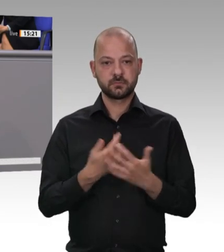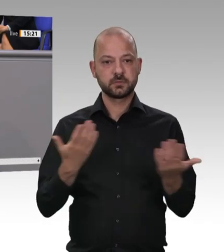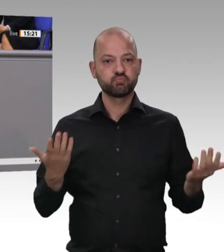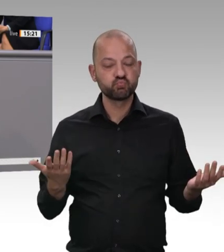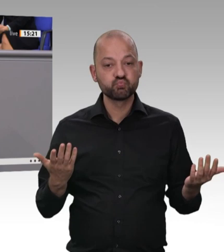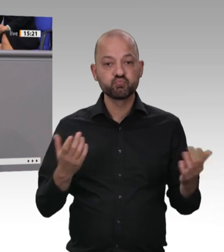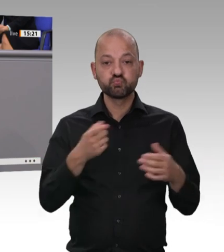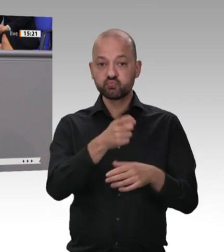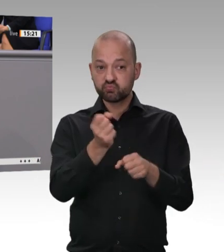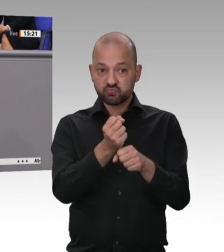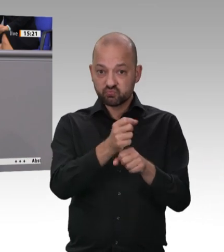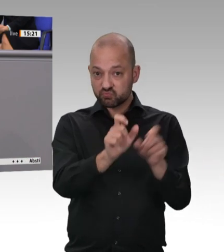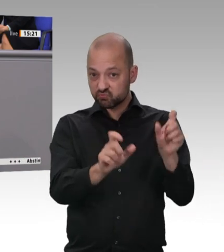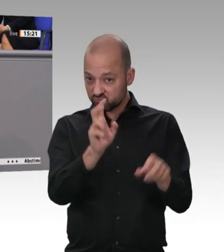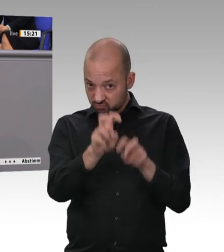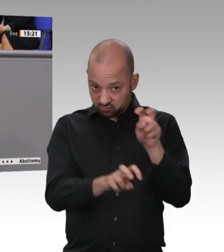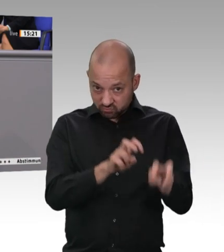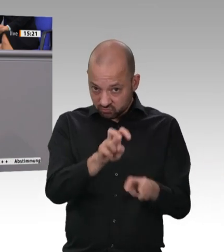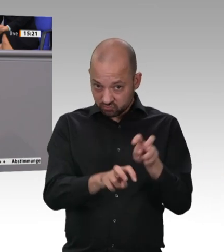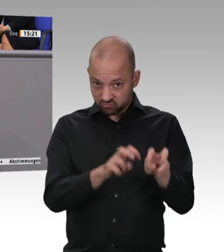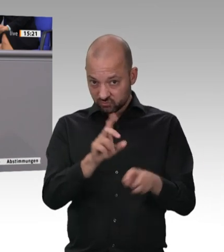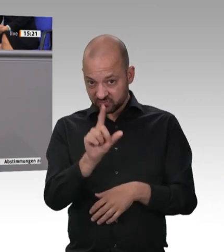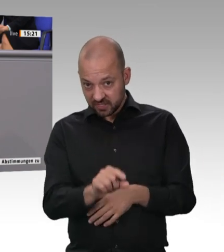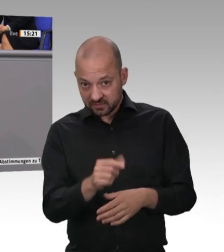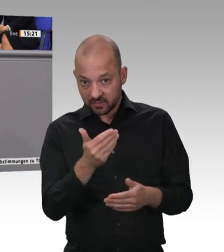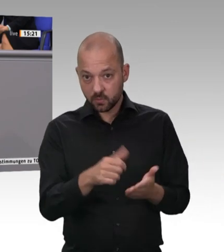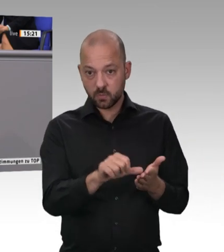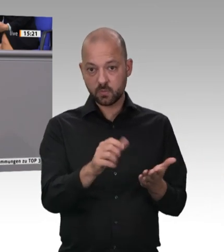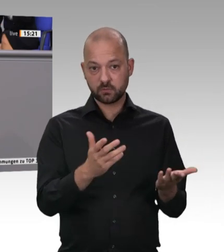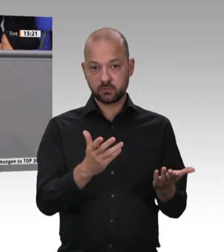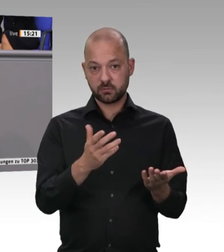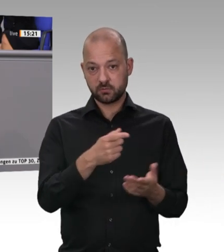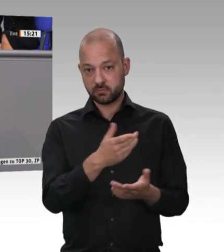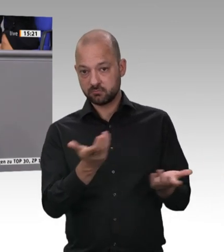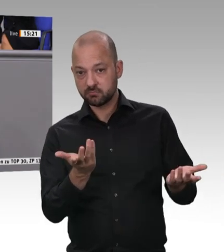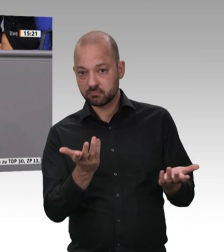und bis zur Erschöpfung arbeiten müssen, dann können und dürfen wir nicht zugucken.